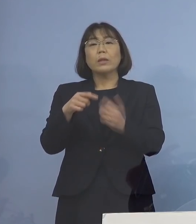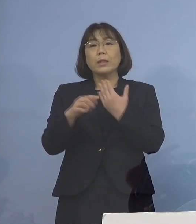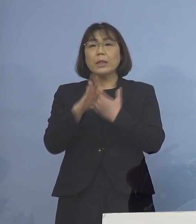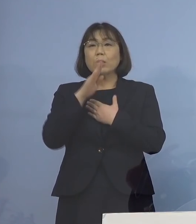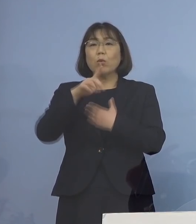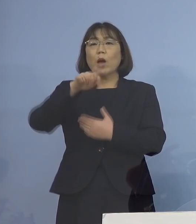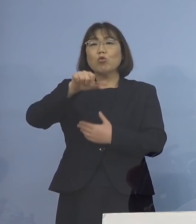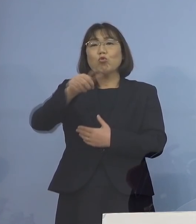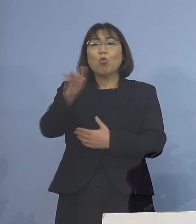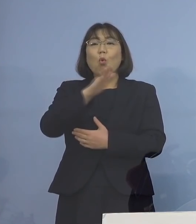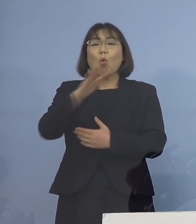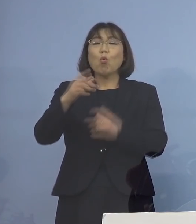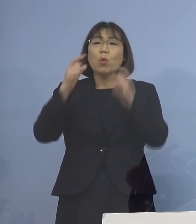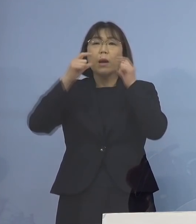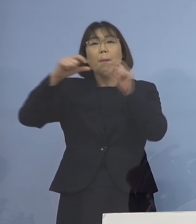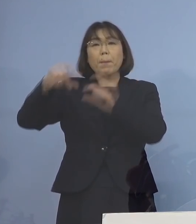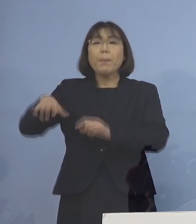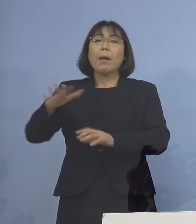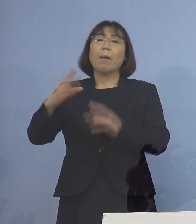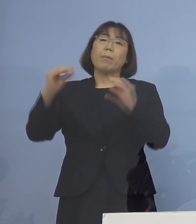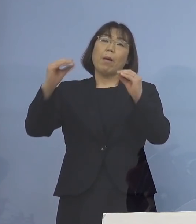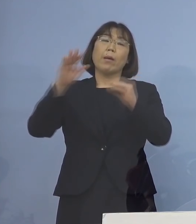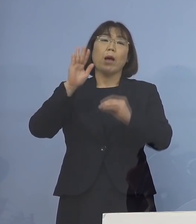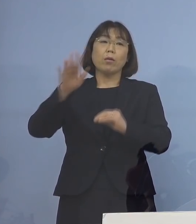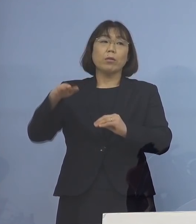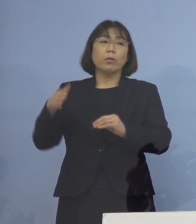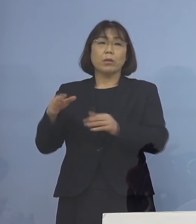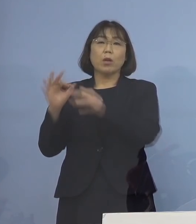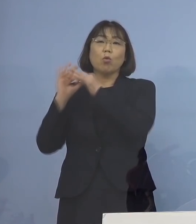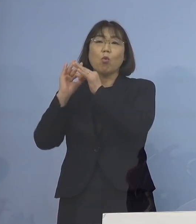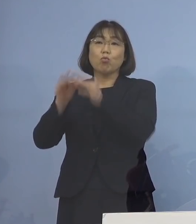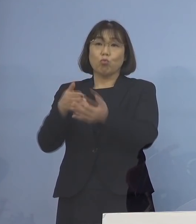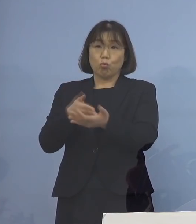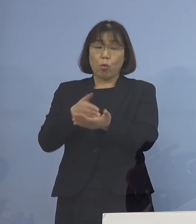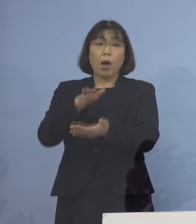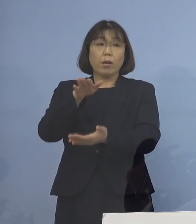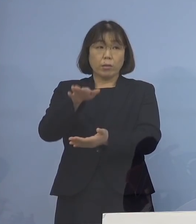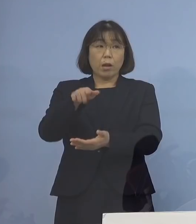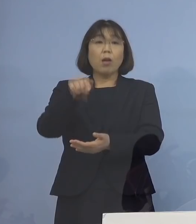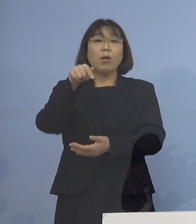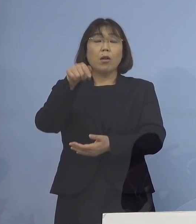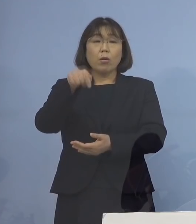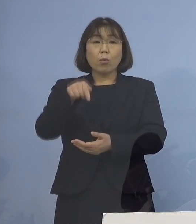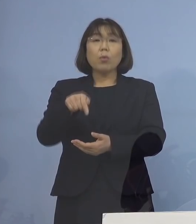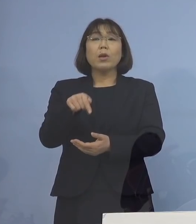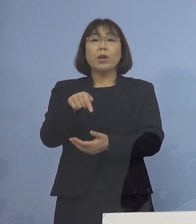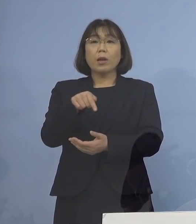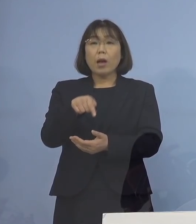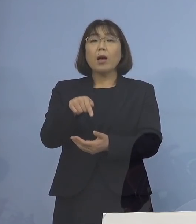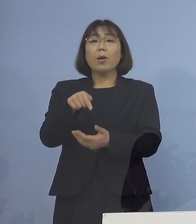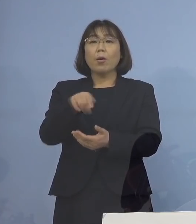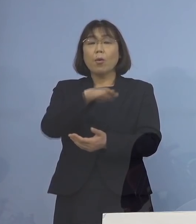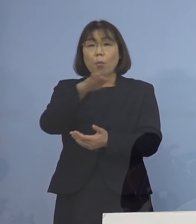そういったことをずっと 申し上げてきたと思うんですが そうした知見が かなり溜まっているところ